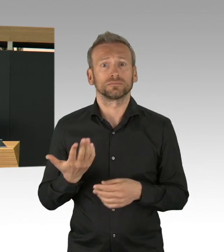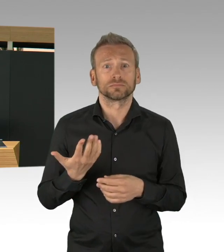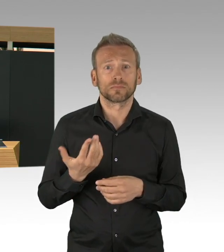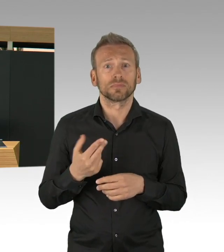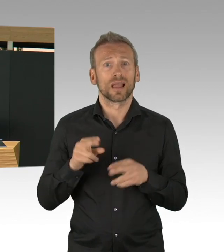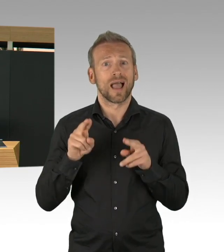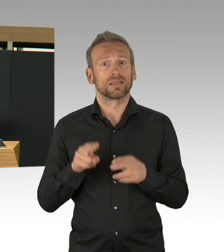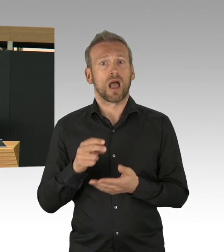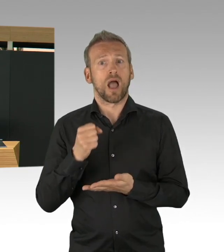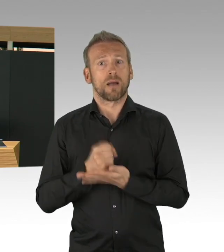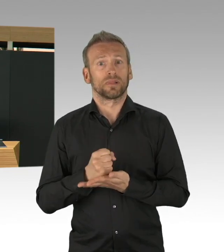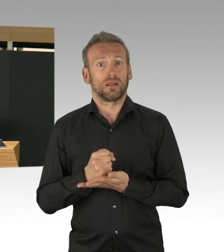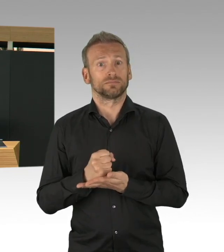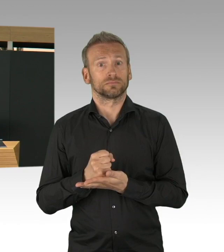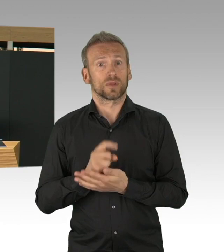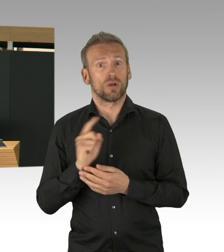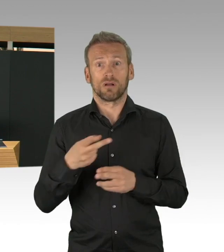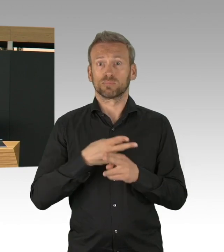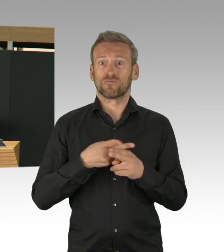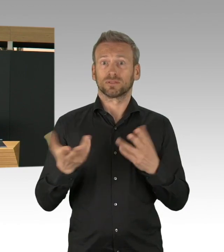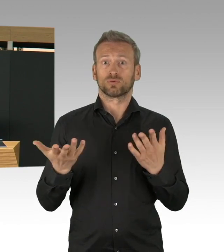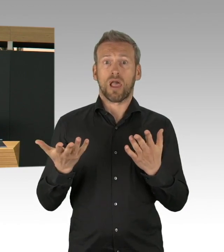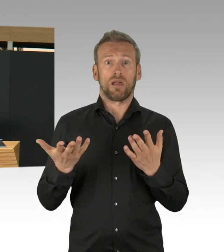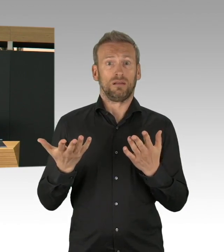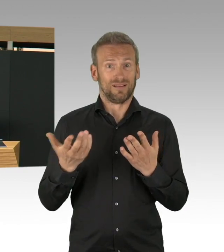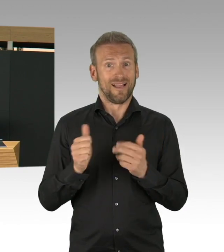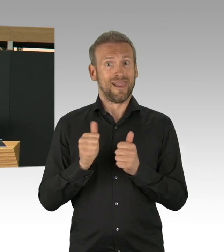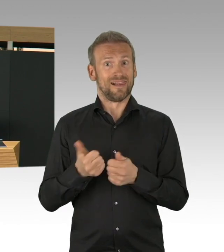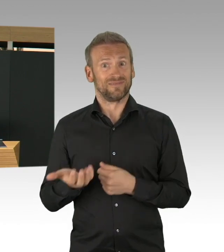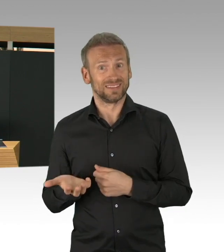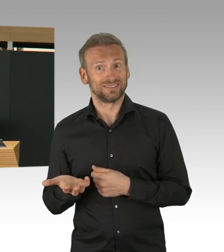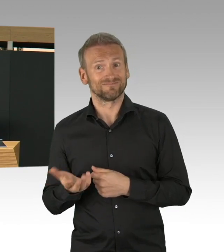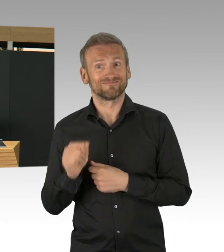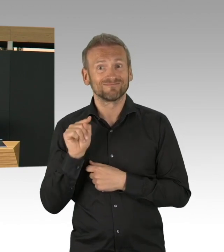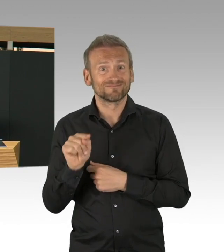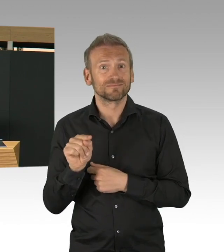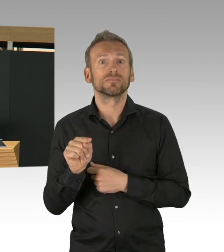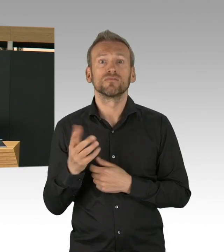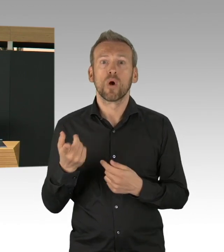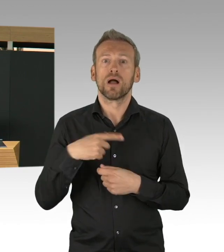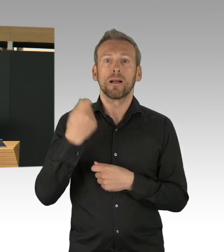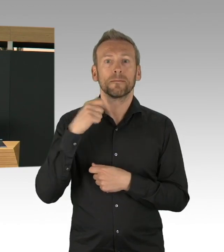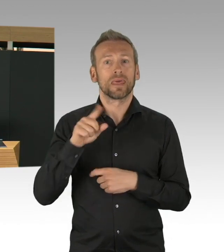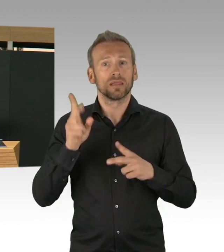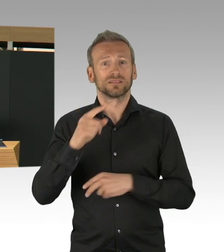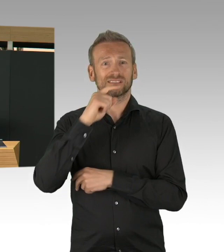Das sind ältere Menschen, das sind aber auch, aber auch Menschen, die Gewalt erfahren